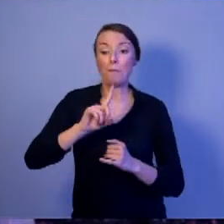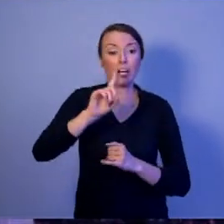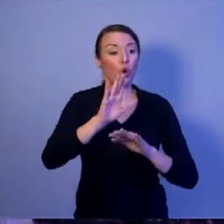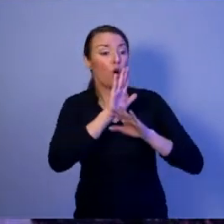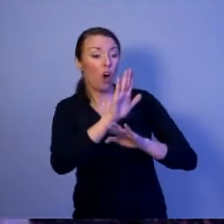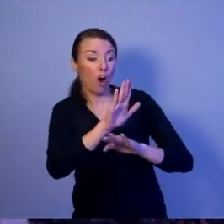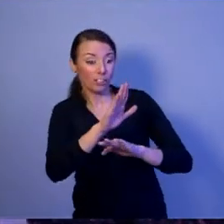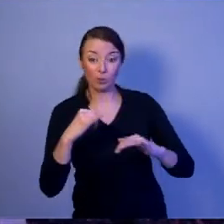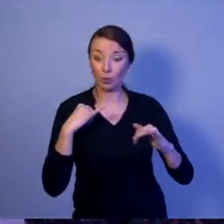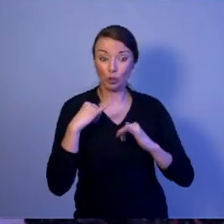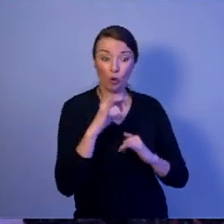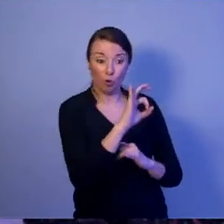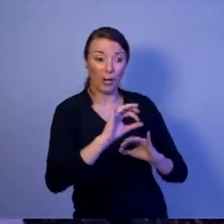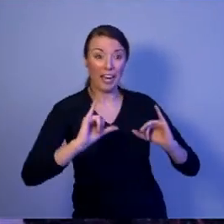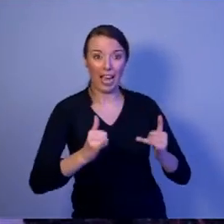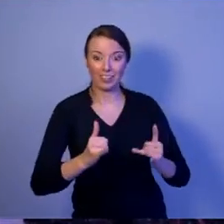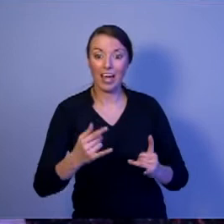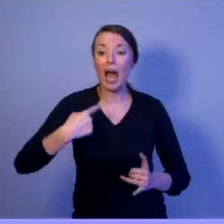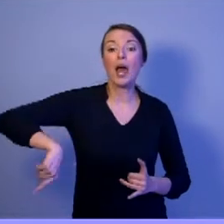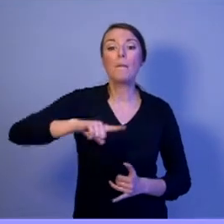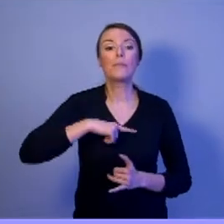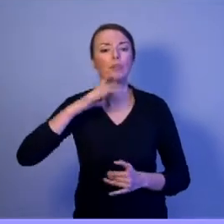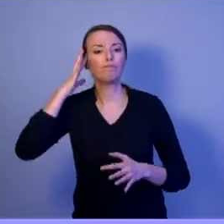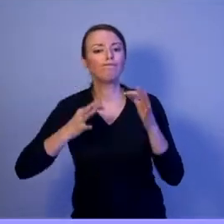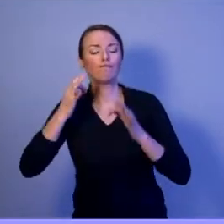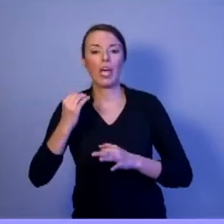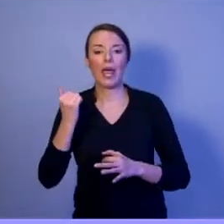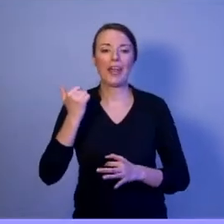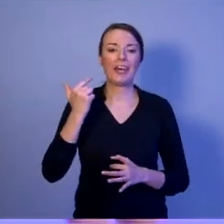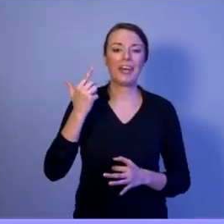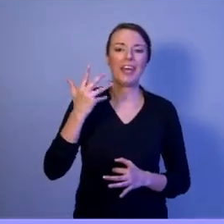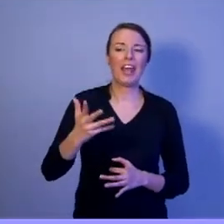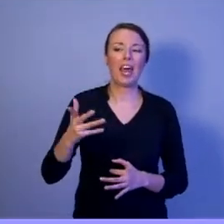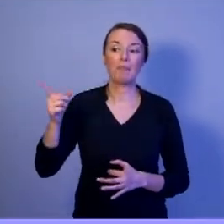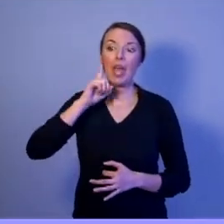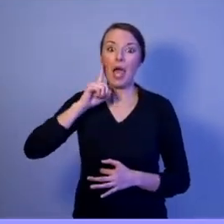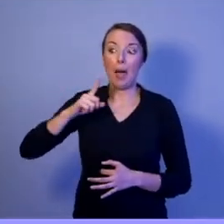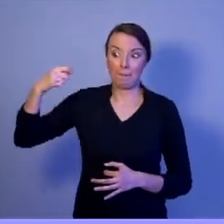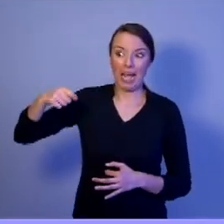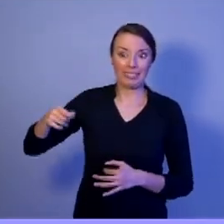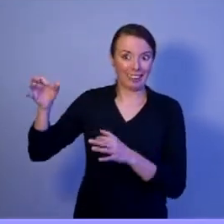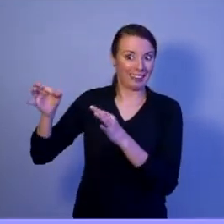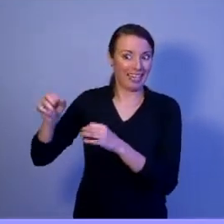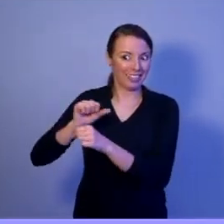Gdybyśmy sobie zadali pytanie: ile takich przedsięwzięć przeprowadził obecny prezydent? Jedno!